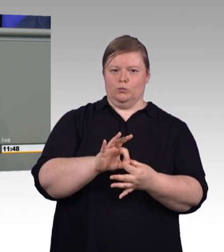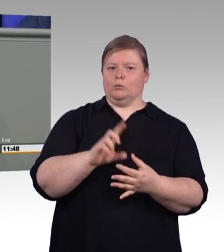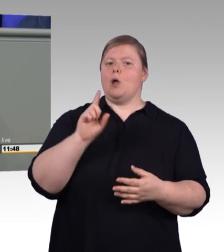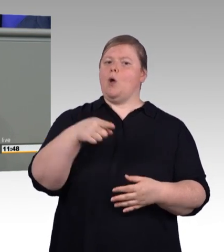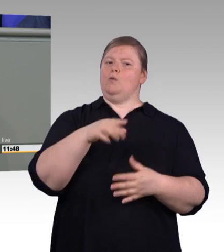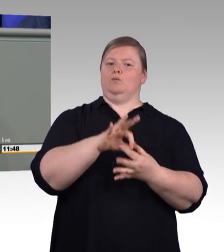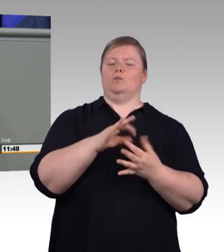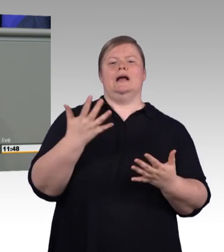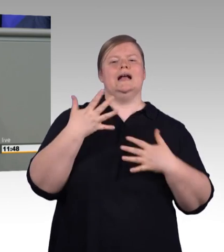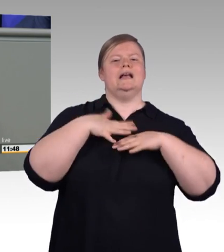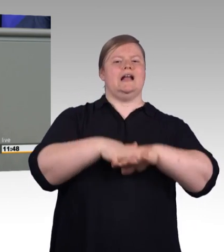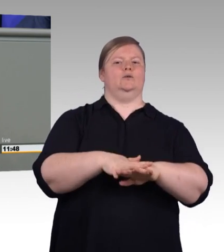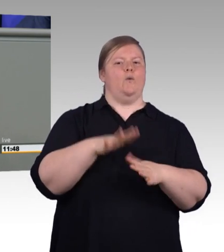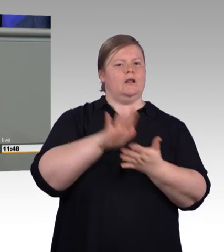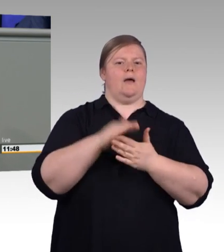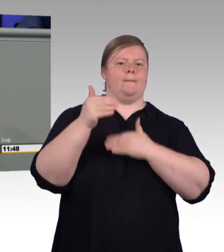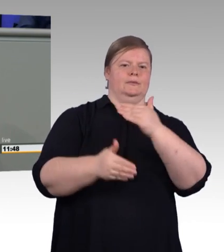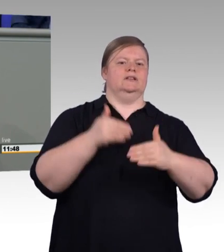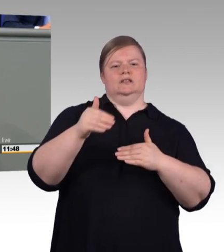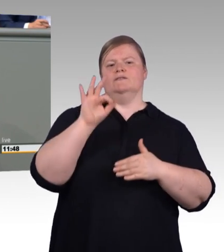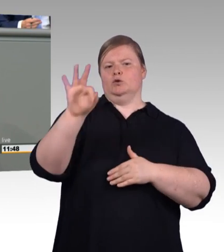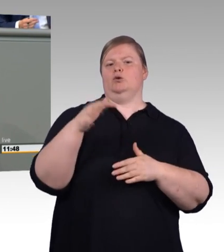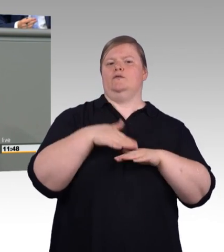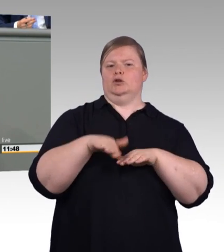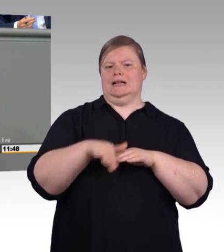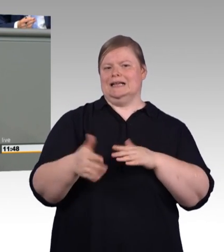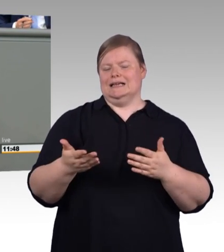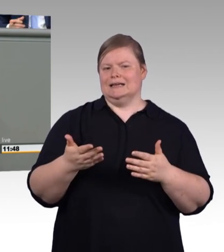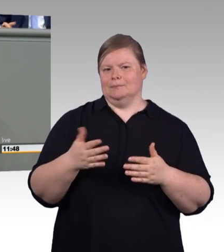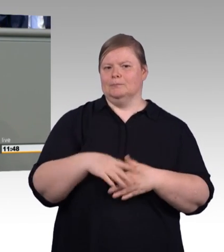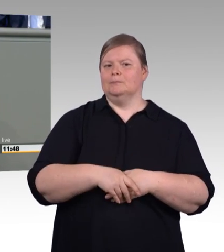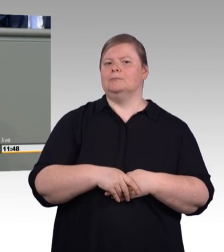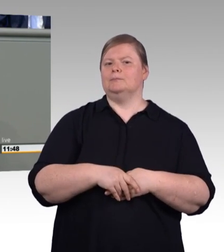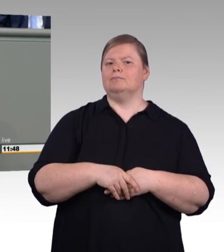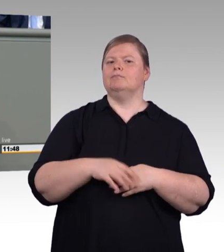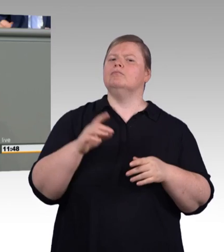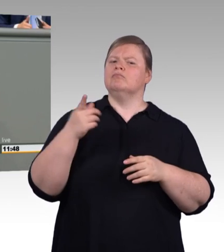zwischen 20 und 34 Jahren ohne Berufsabschluss, sie hat inzwischen eine Zahl von 2.000.000 erreicht